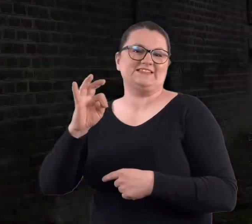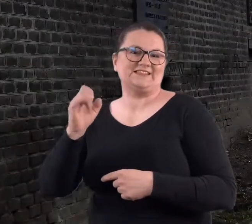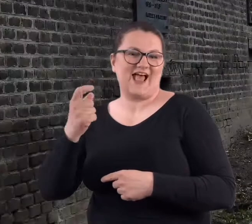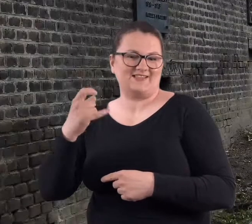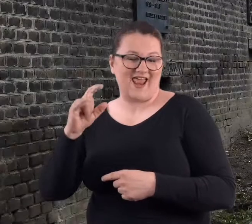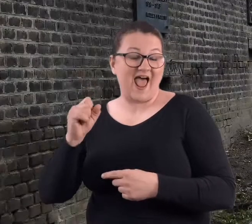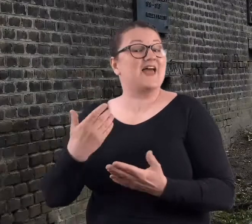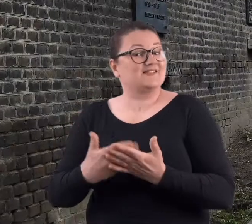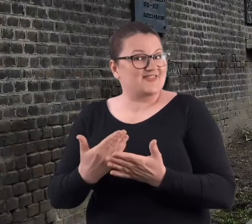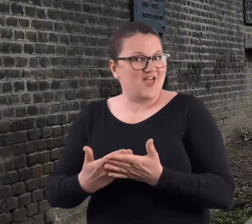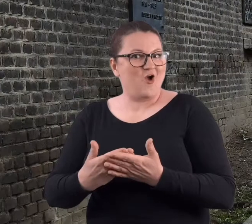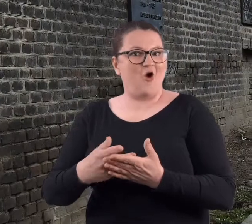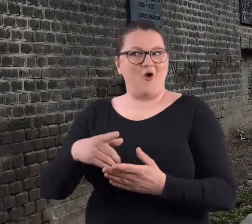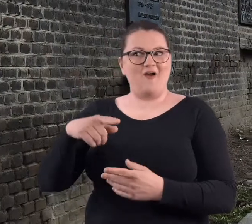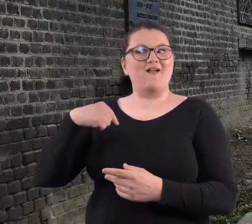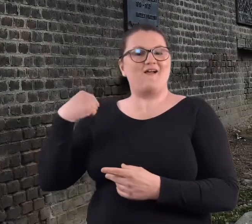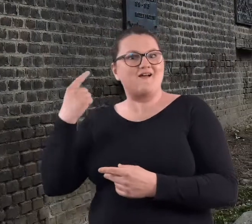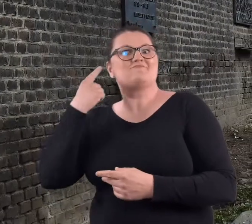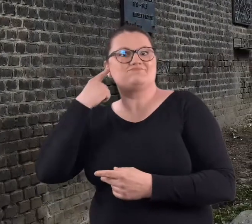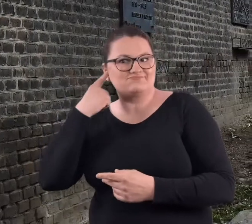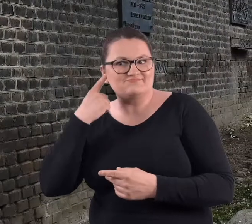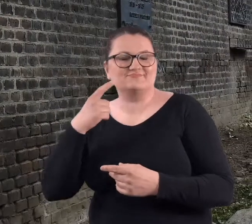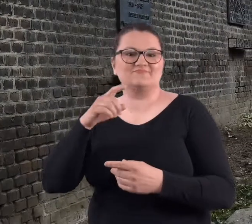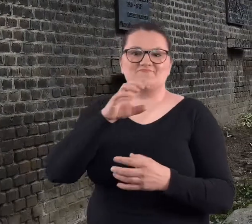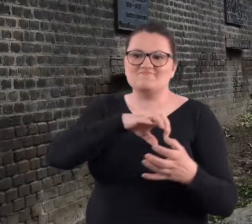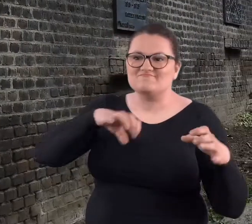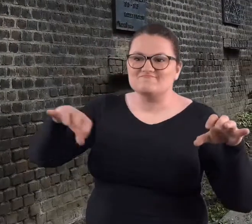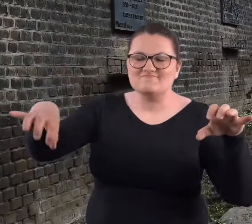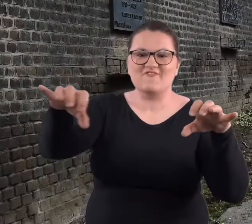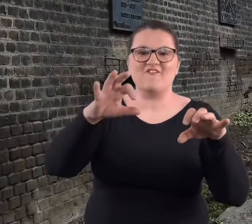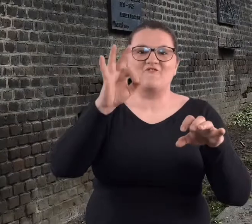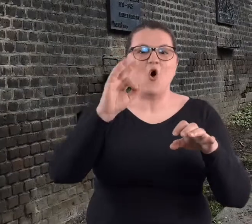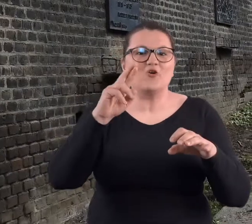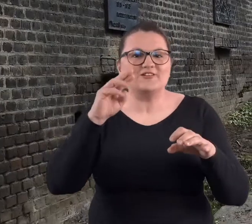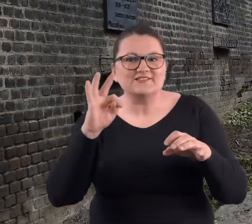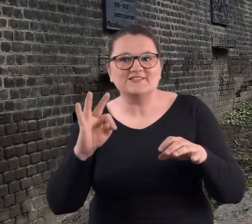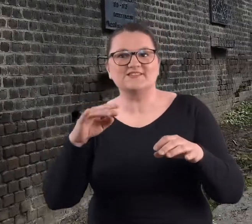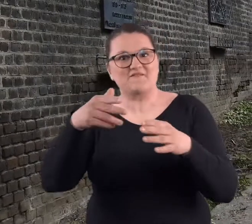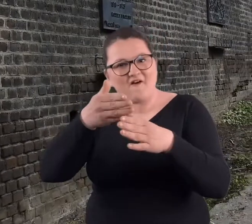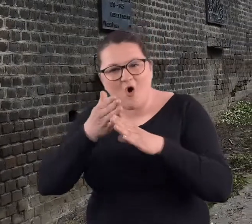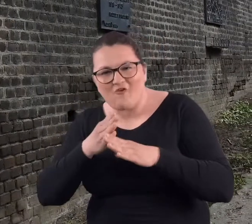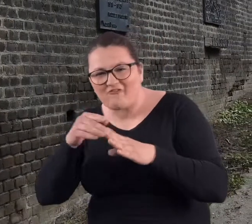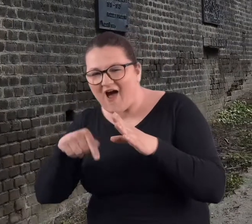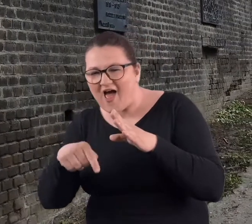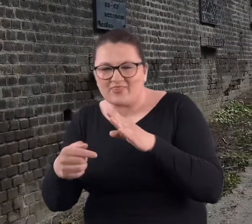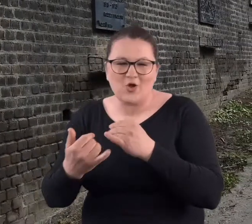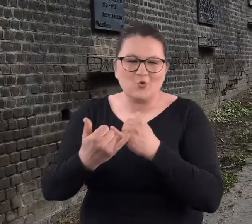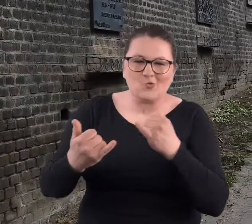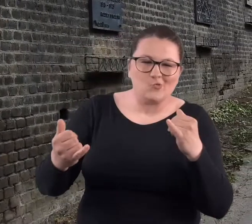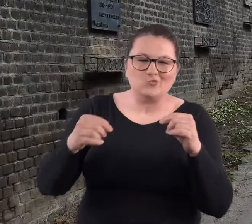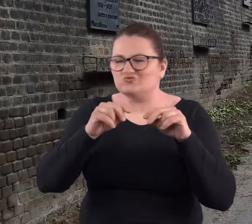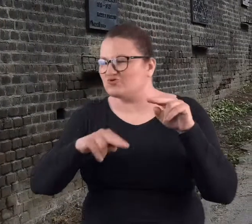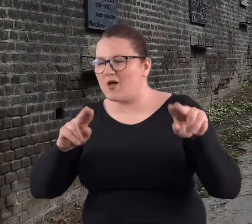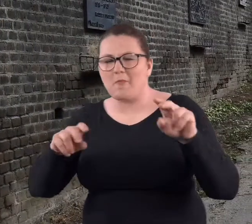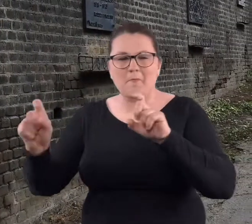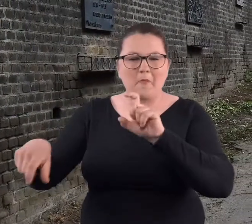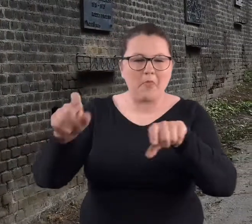A to tylko dlatego, że słyszeliśmy o fortach, o różnych rzeczach, które tam były w tych fortach.